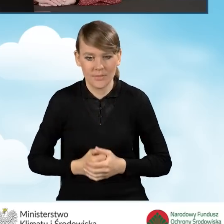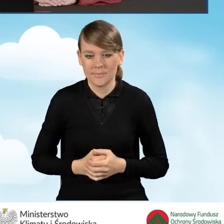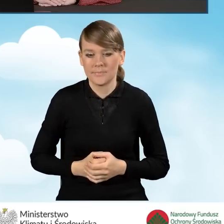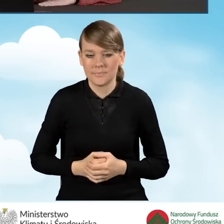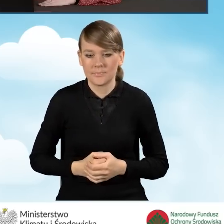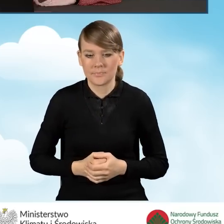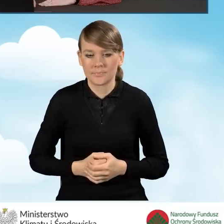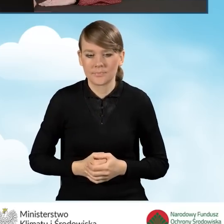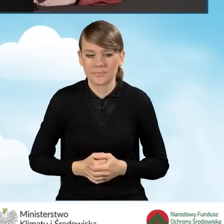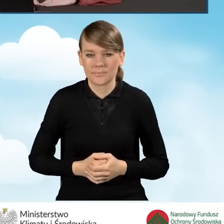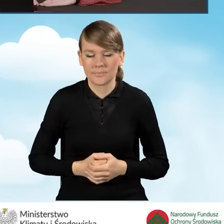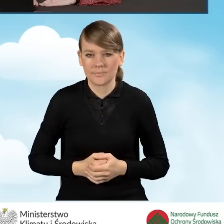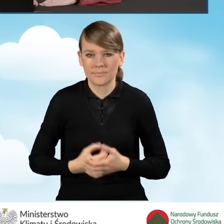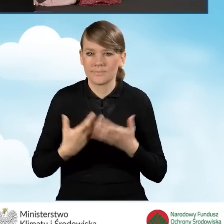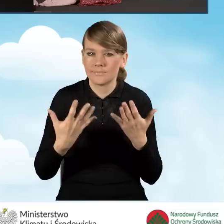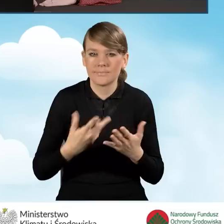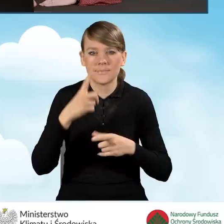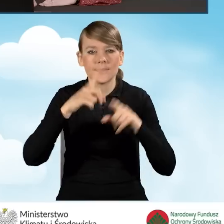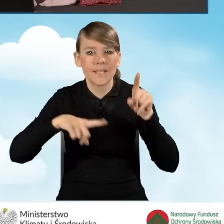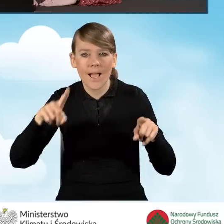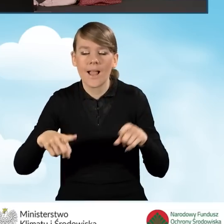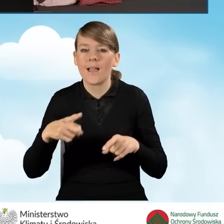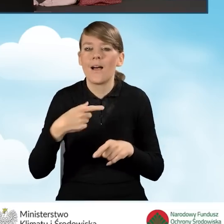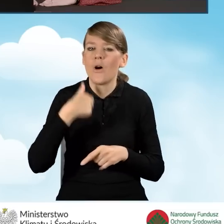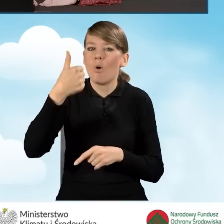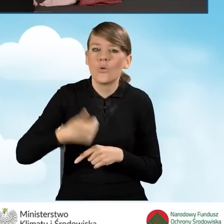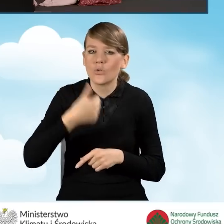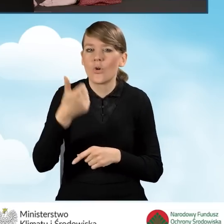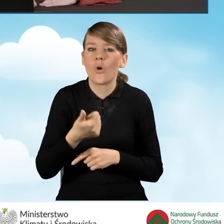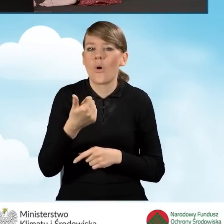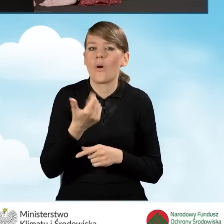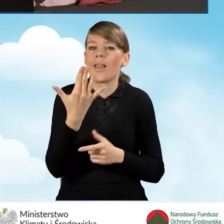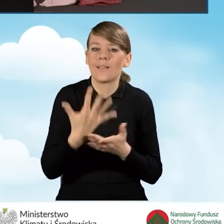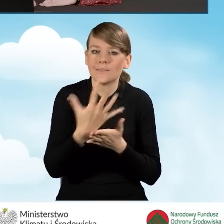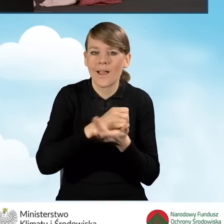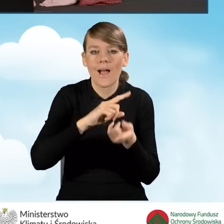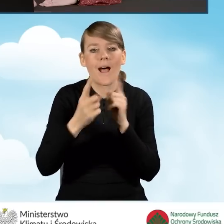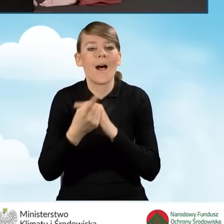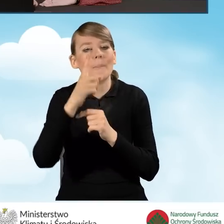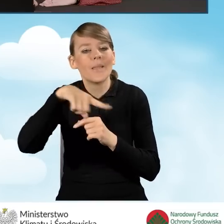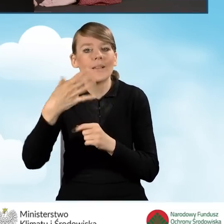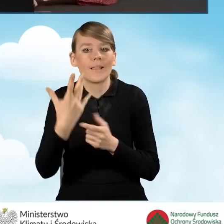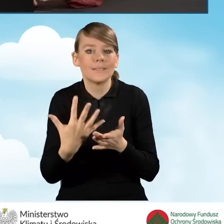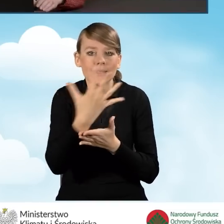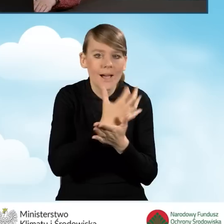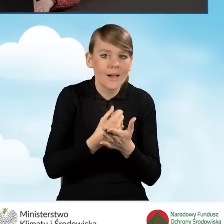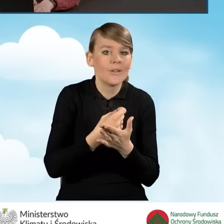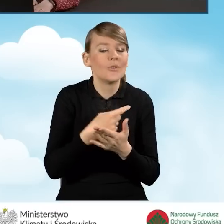W związku z tym, w zależności od tego, jaki mamy roczny dochód bądź też miesięczny dochód, kwalifikujemy się do tej danej części